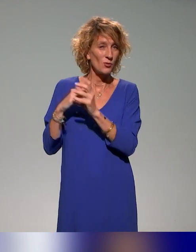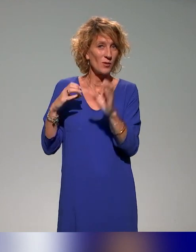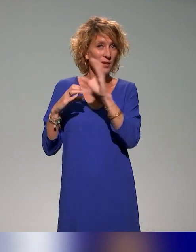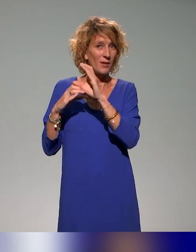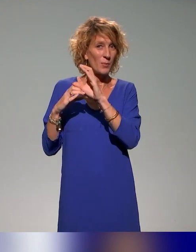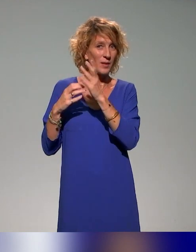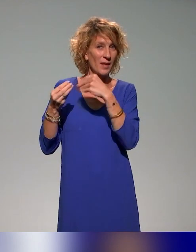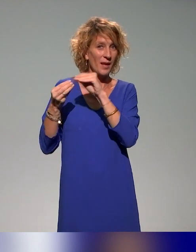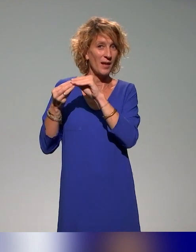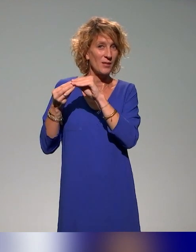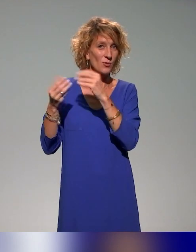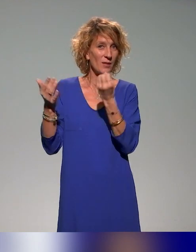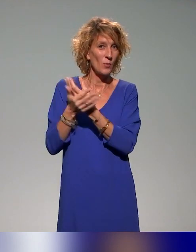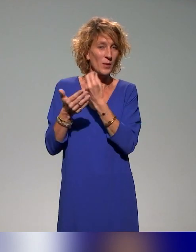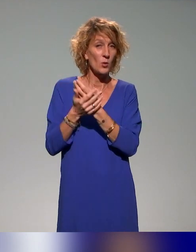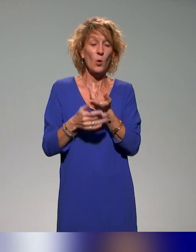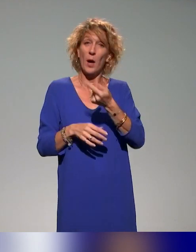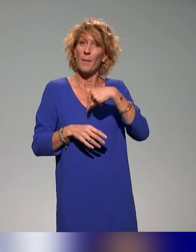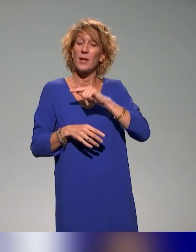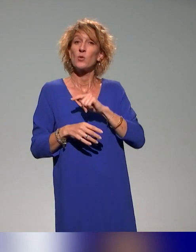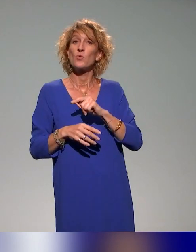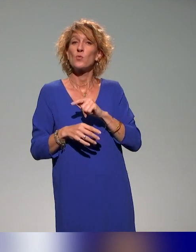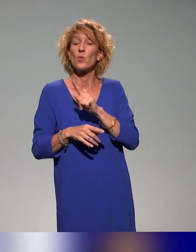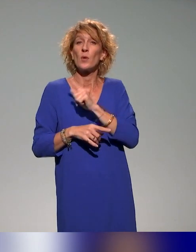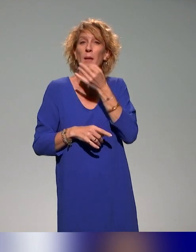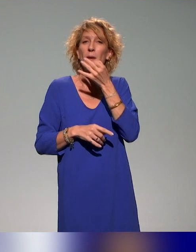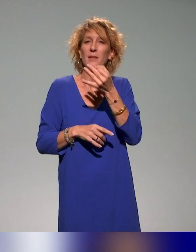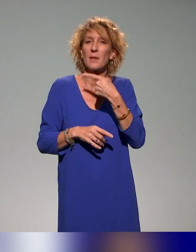Du coup, dans notre cartographie, on n'avait pas ciblé les formations étudiantes.